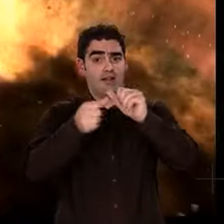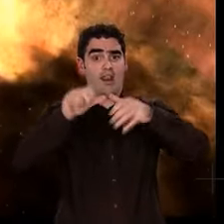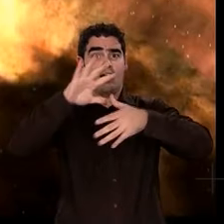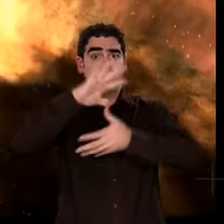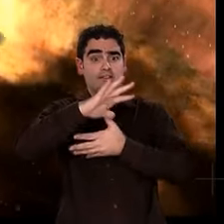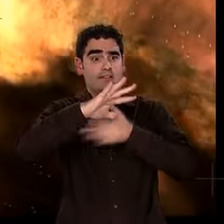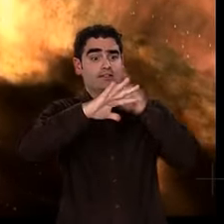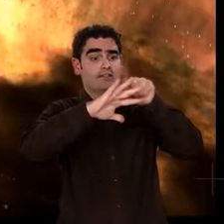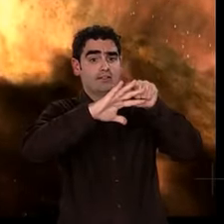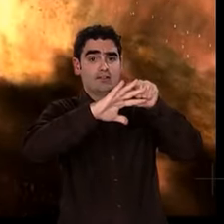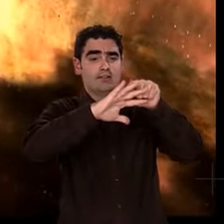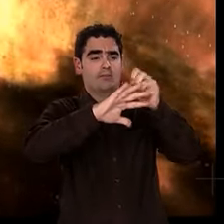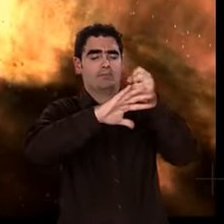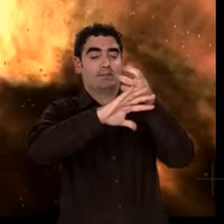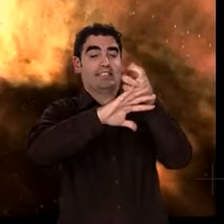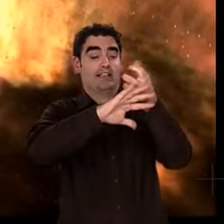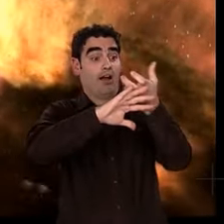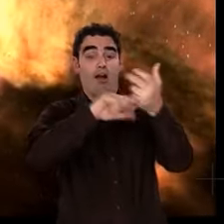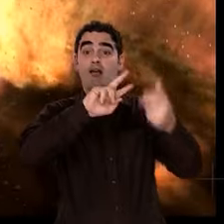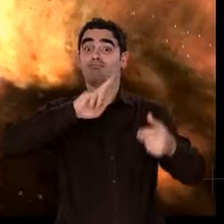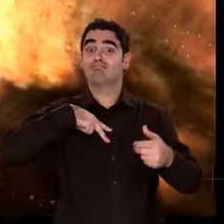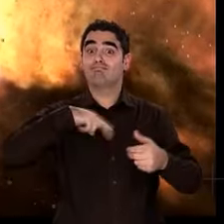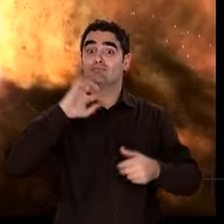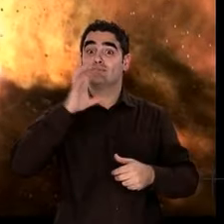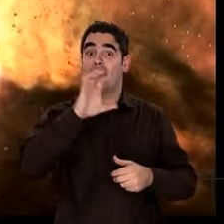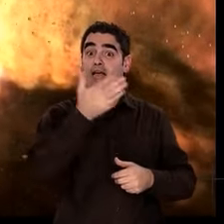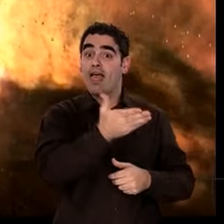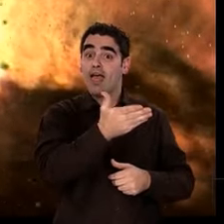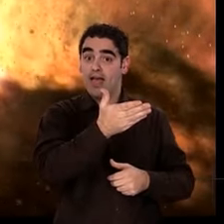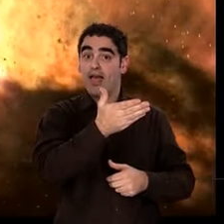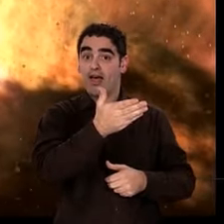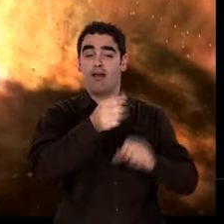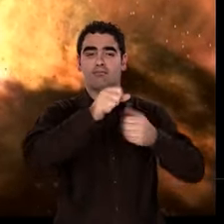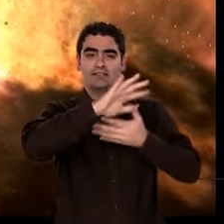Autour, les résidus de matière s'organisent en un cortège planétaire.